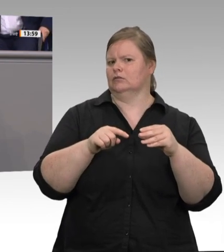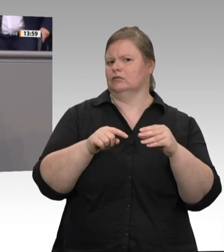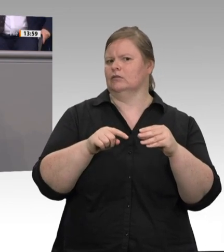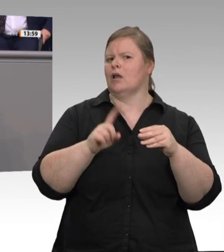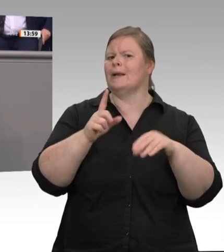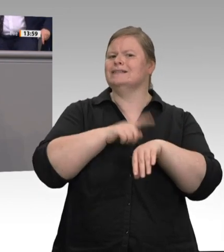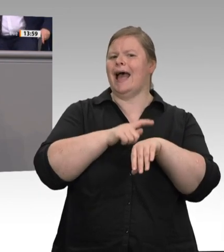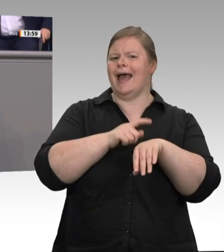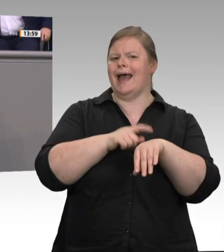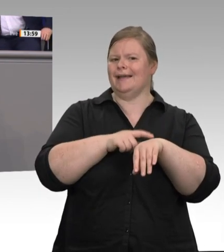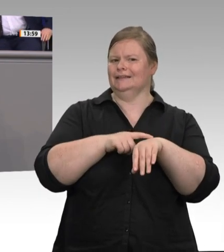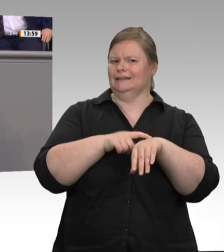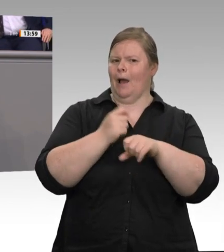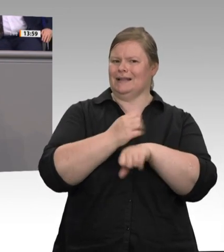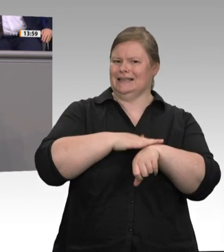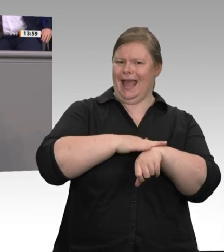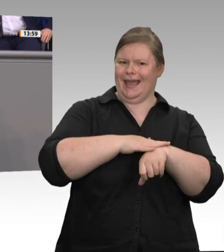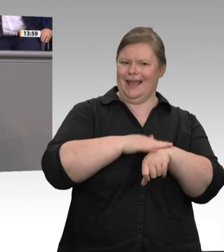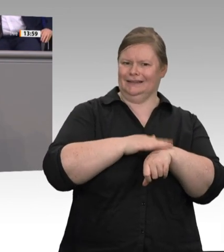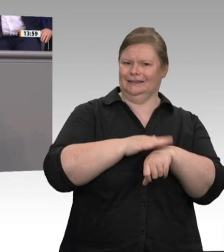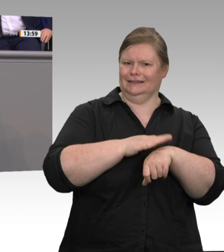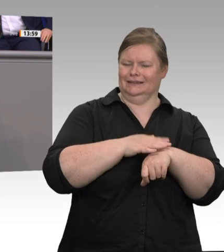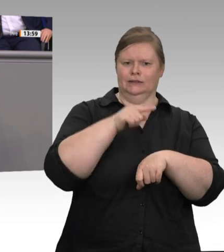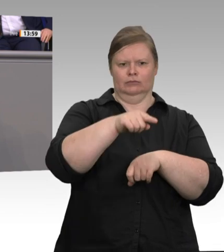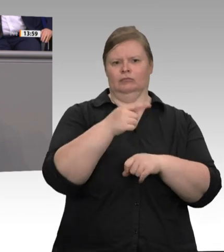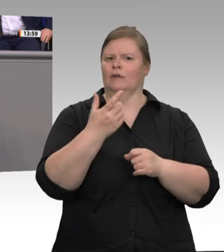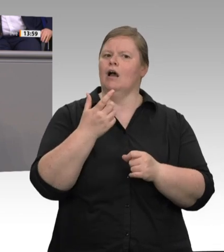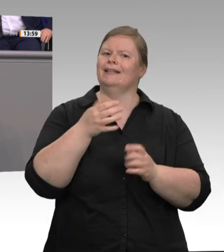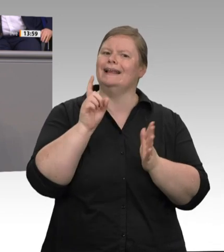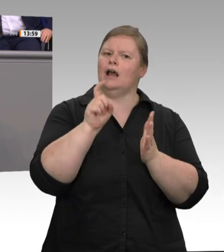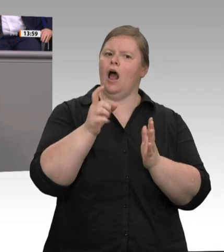dass der nordrhein-westfälische Arbeitsschutz bei der Kontrolle von 650 Unterkünften